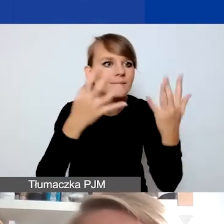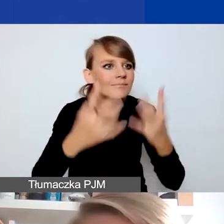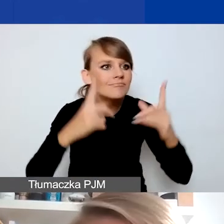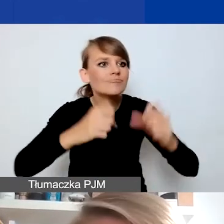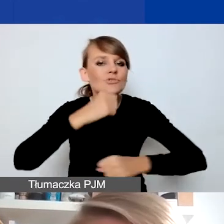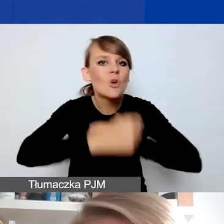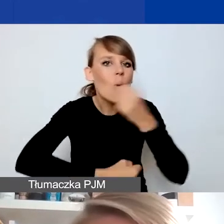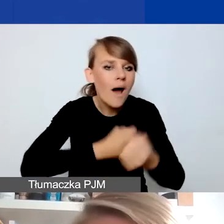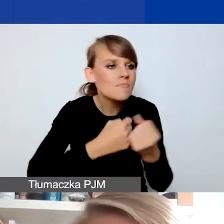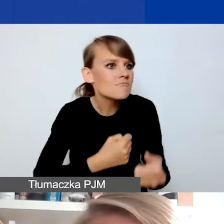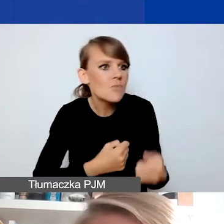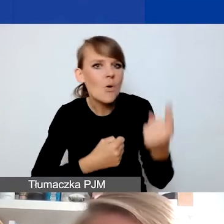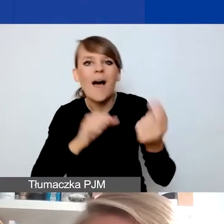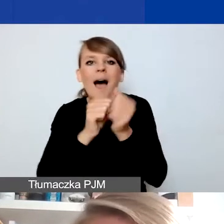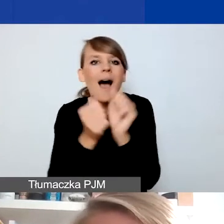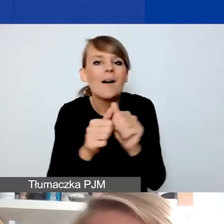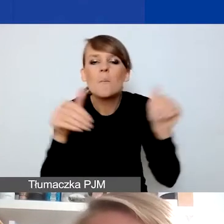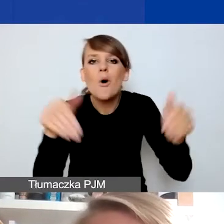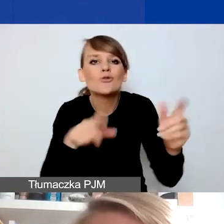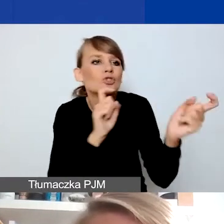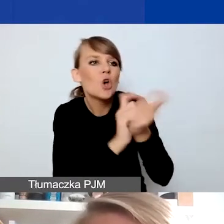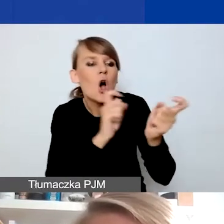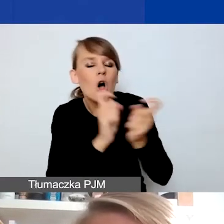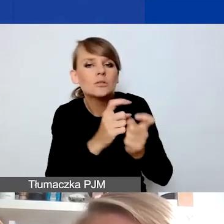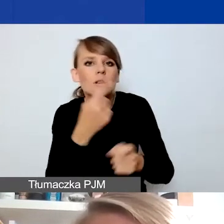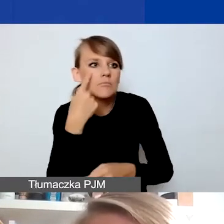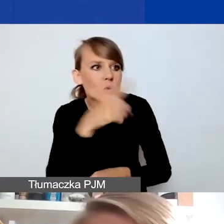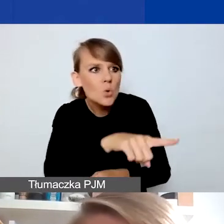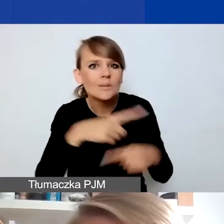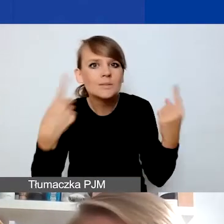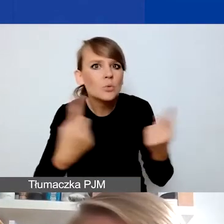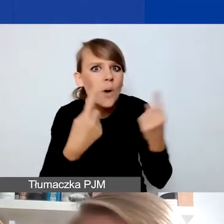albo która gdzieś w sąsiedztwie się wydarza i chcecie jakoś na nią zareagować,